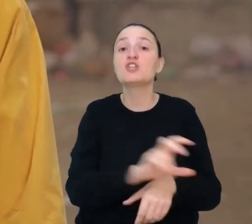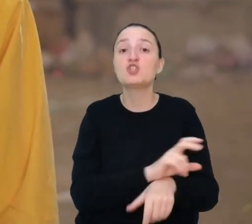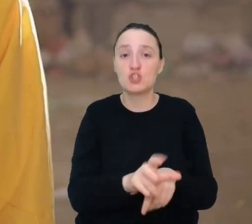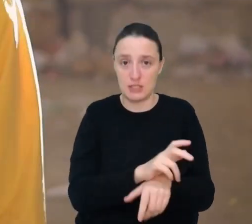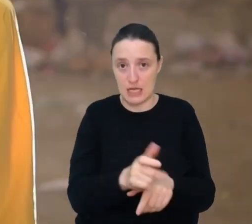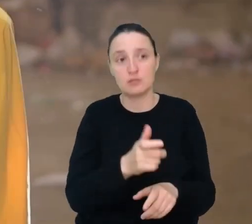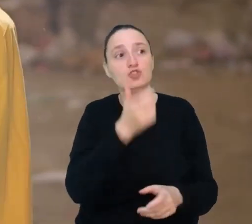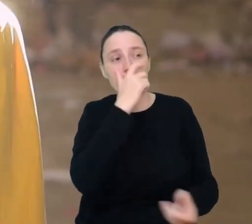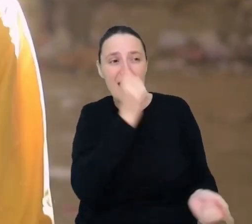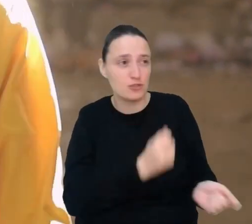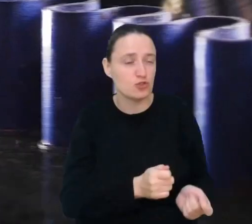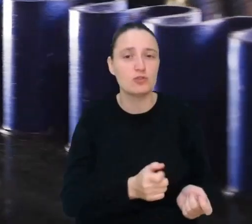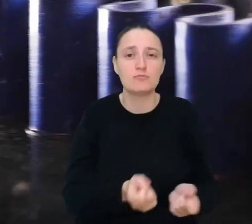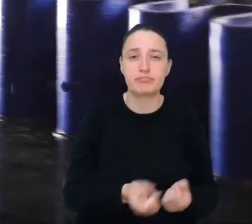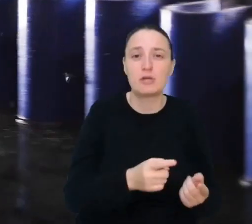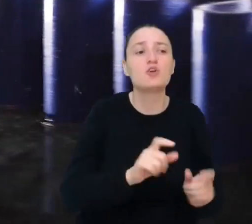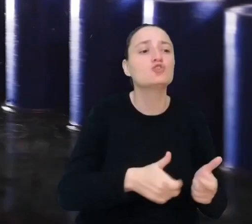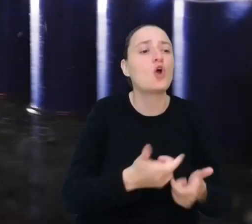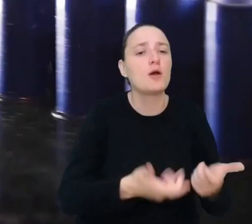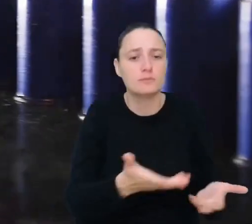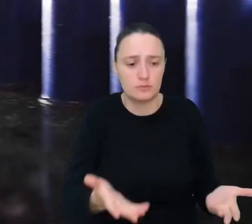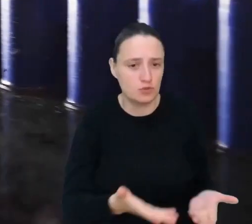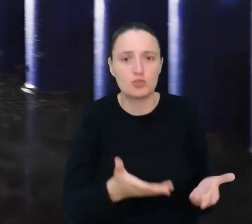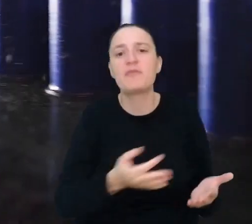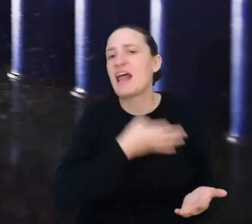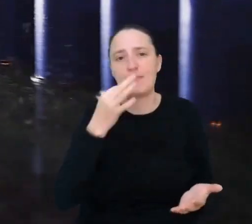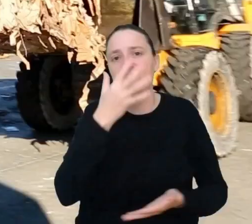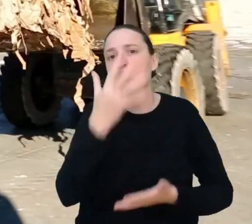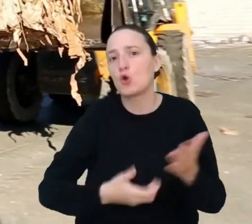Podpowiesz, co robić z odpadkami, by jak najlepiej wykorzystać je ponownie.